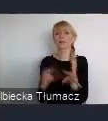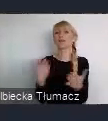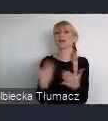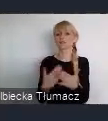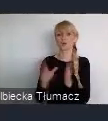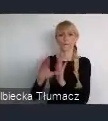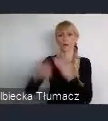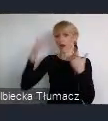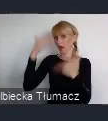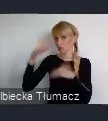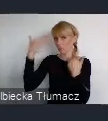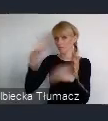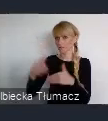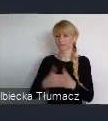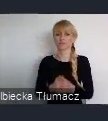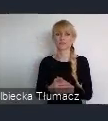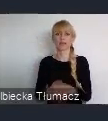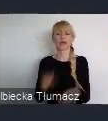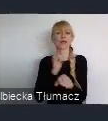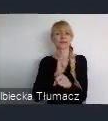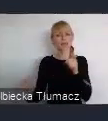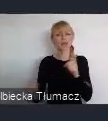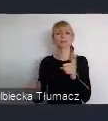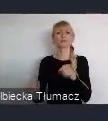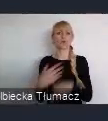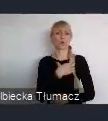stało się gospodarzem Word Urban Forum.